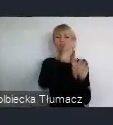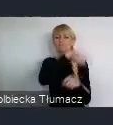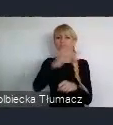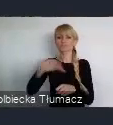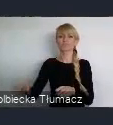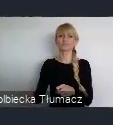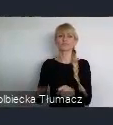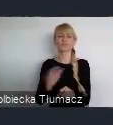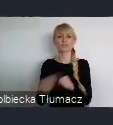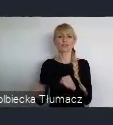korporacyjnie w świecie.